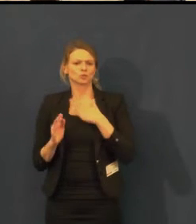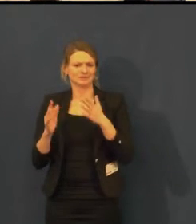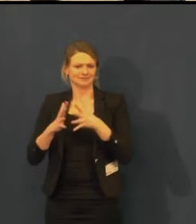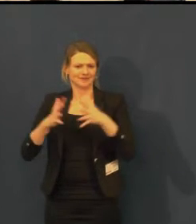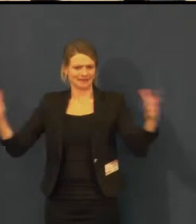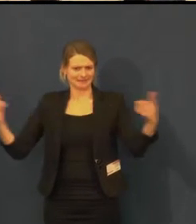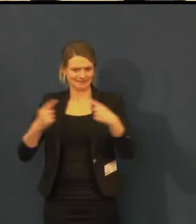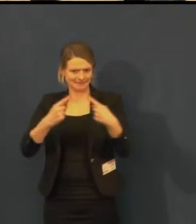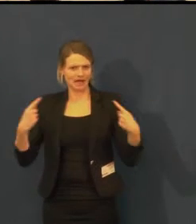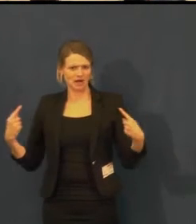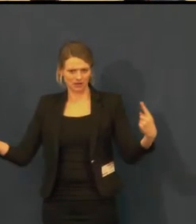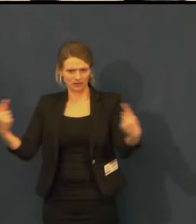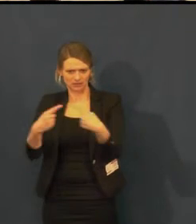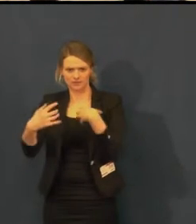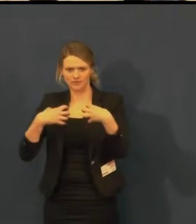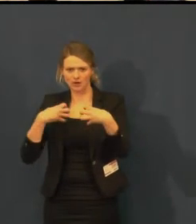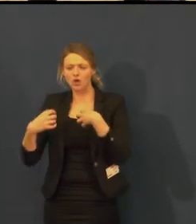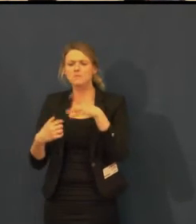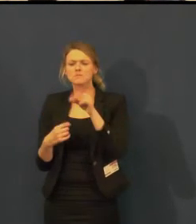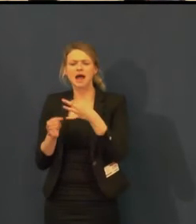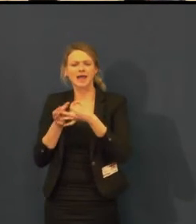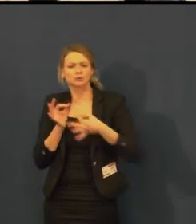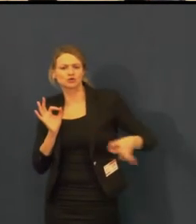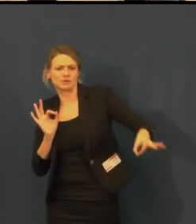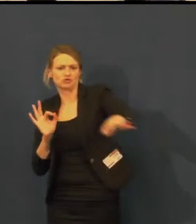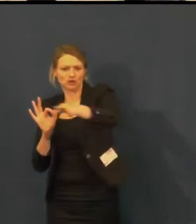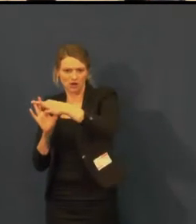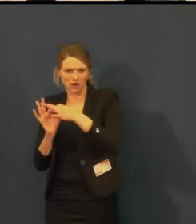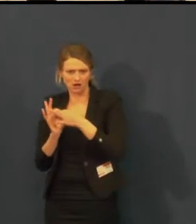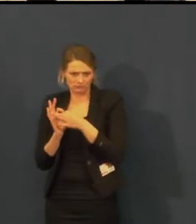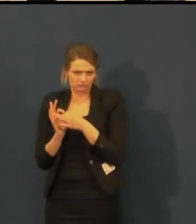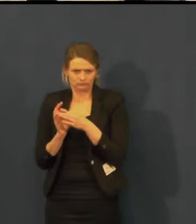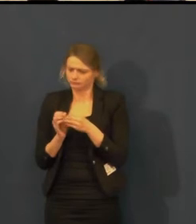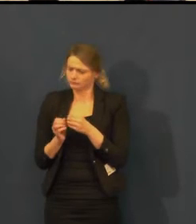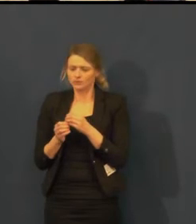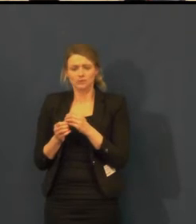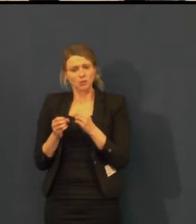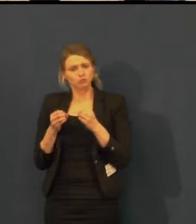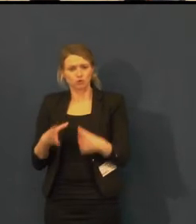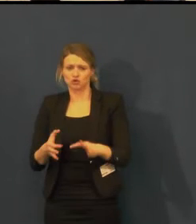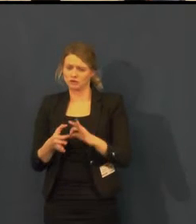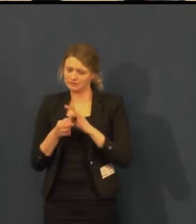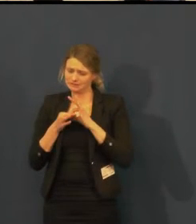která je zapnuta trvale. Jakékoli představení, které tam navštívíte